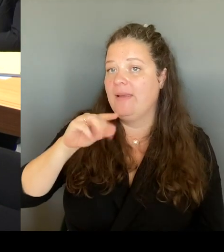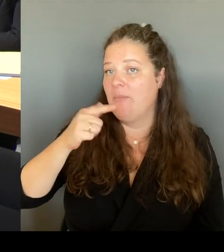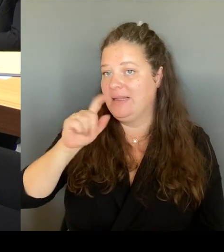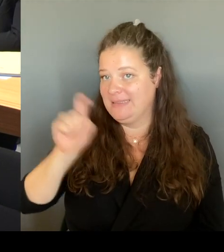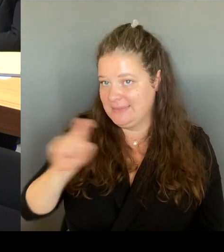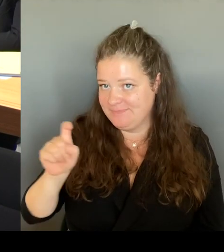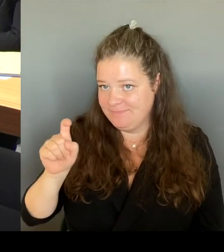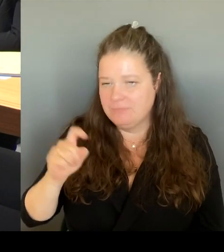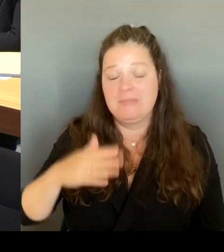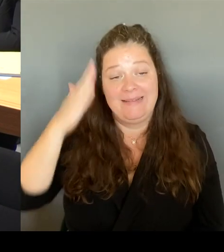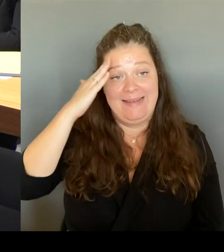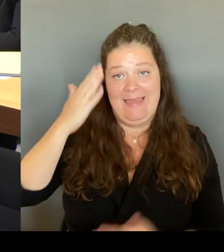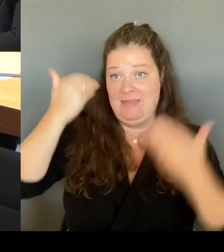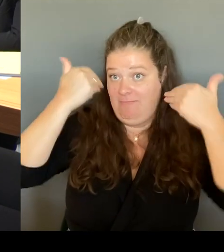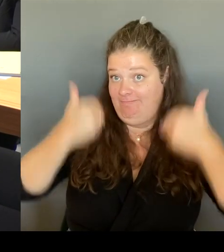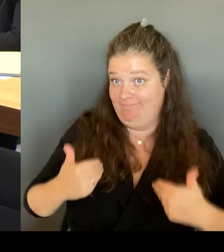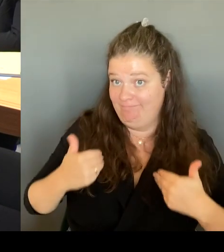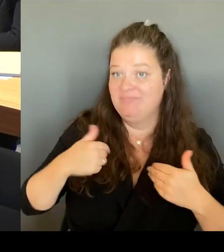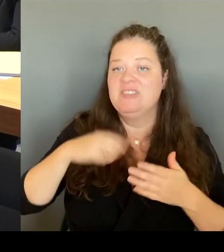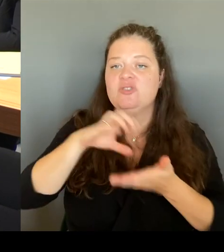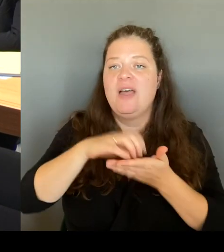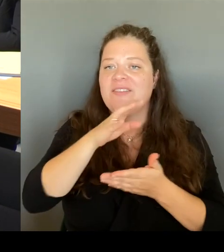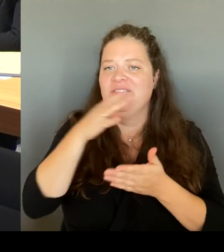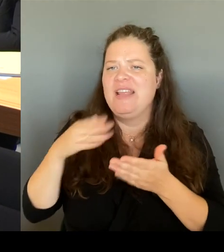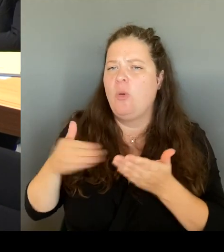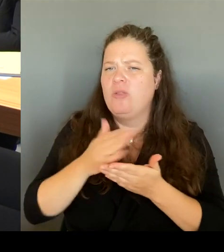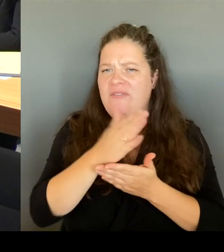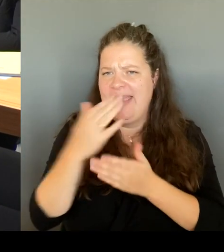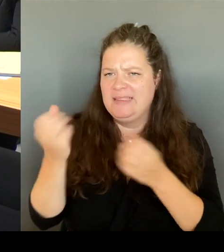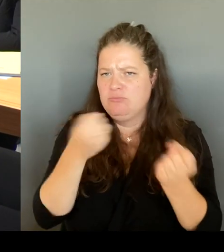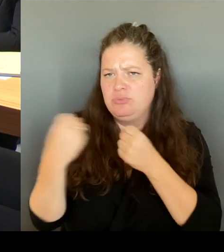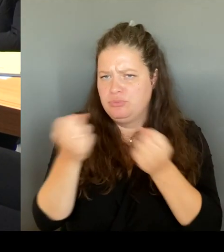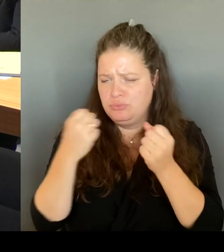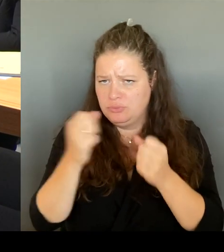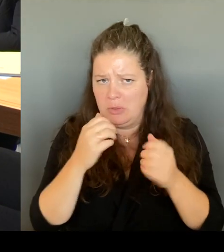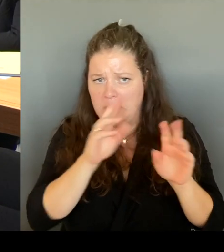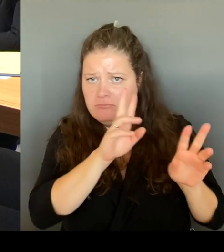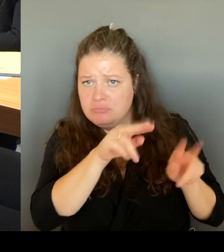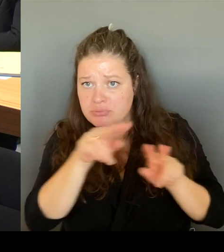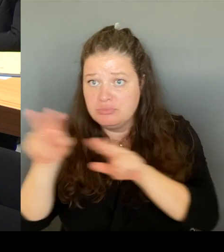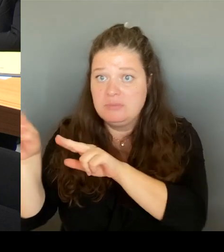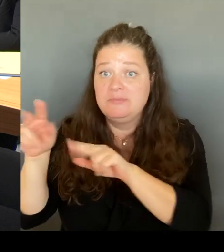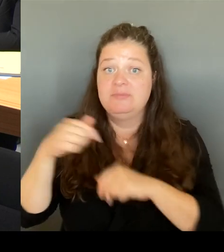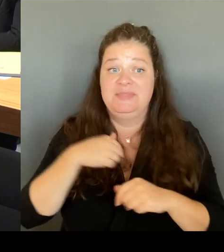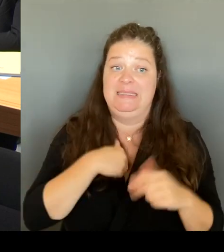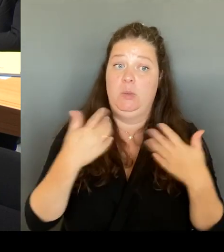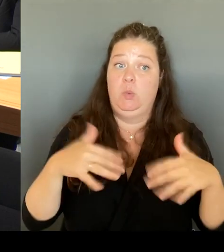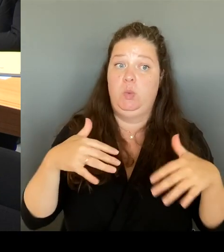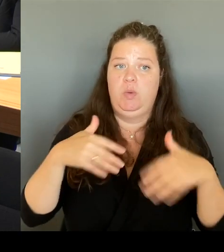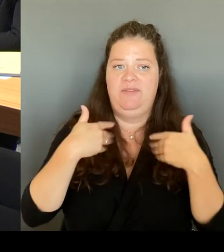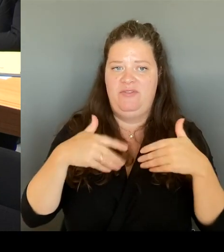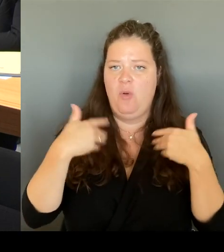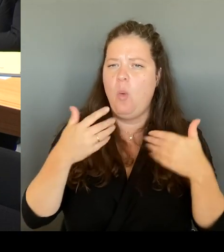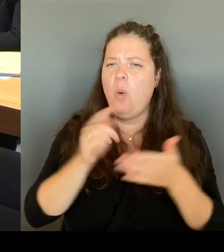natürlich sehr darüber gefreut, dass ich in der letzten Woche auf Einladung der Kollegin Maja Lasic